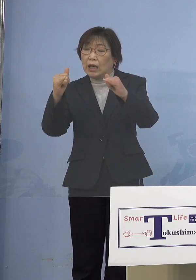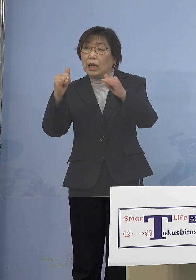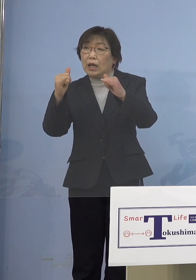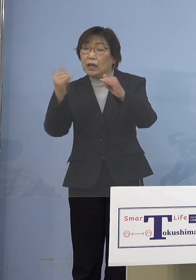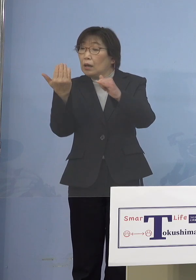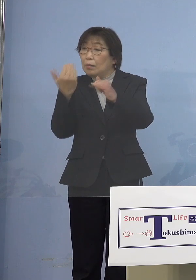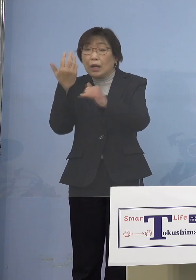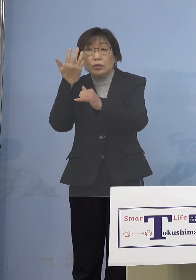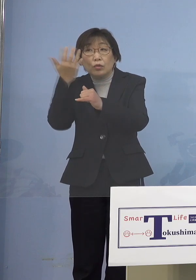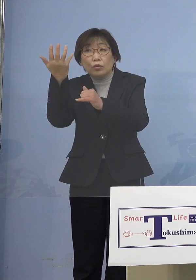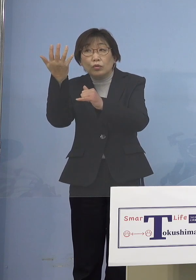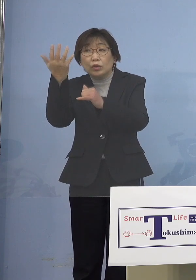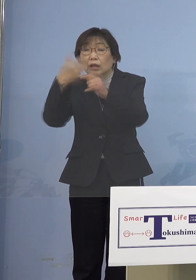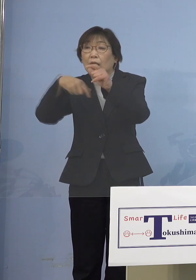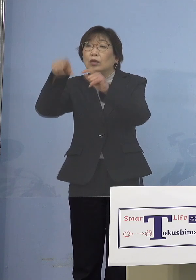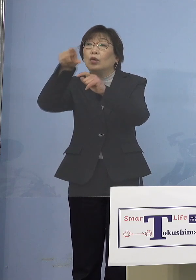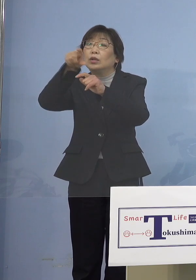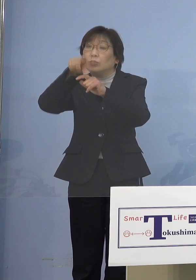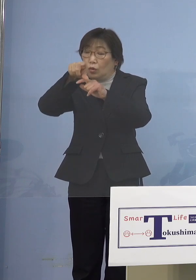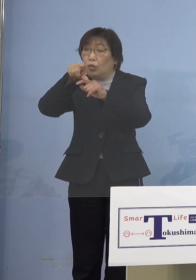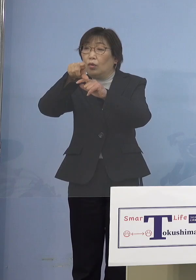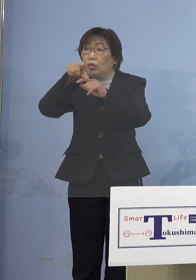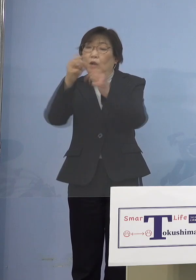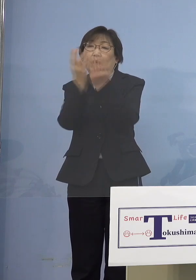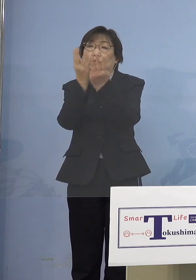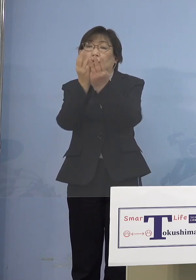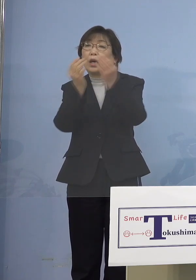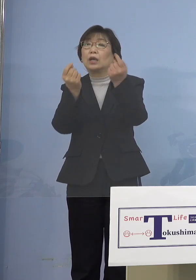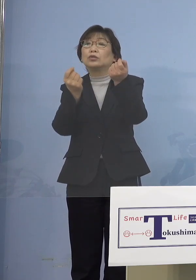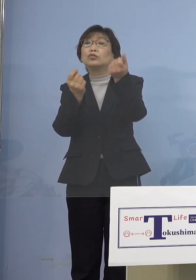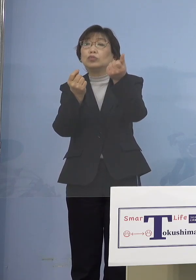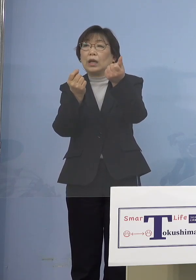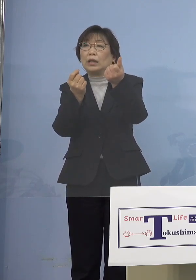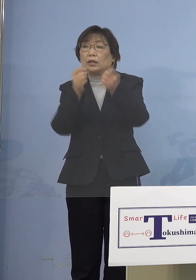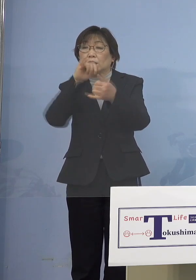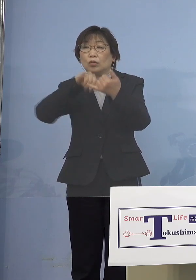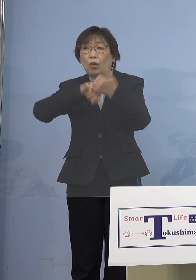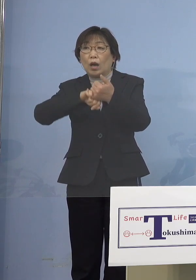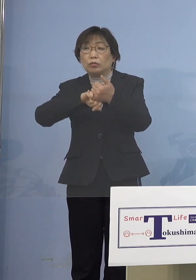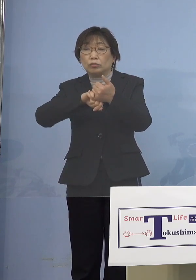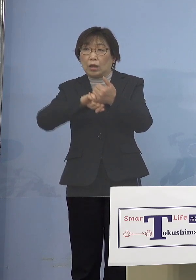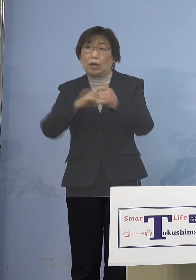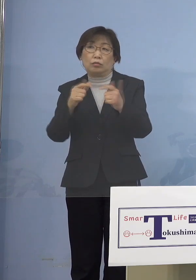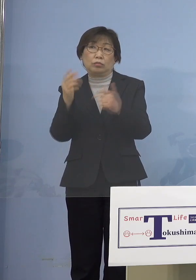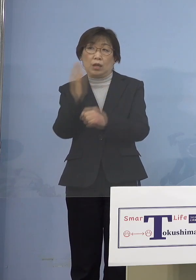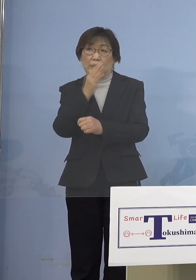予約が伸びていないという 状況なんでしょうか （知事） というよりもまず高齢者の皆さん方は